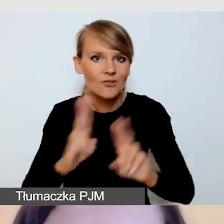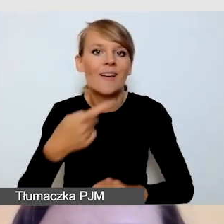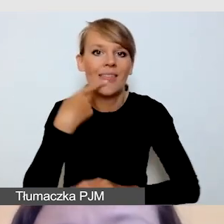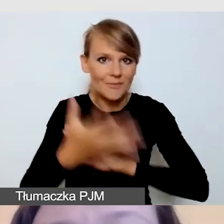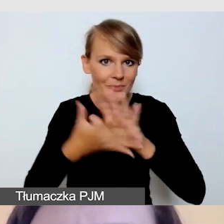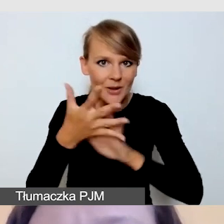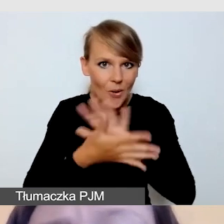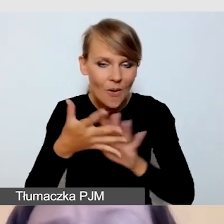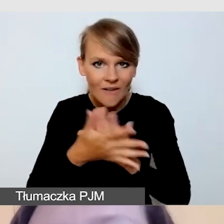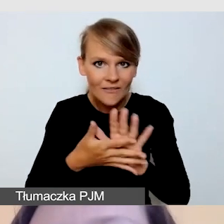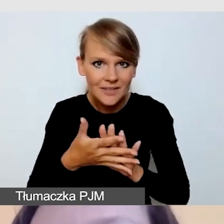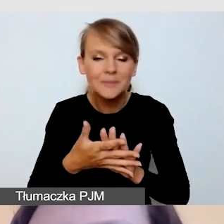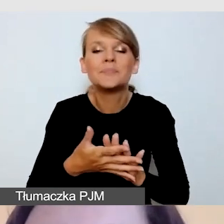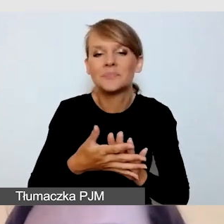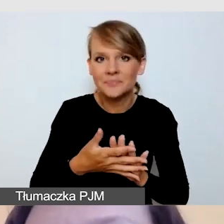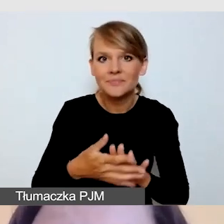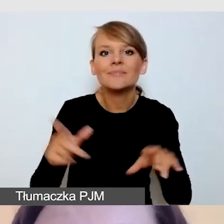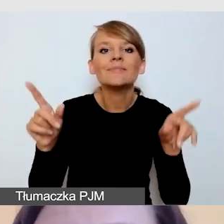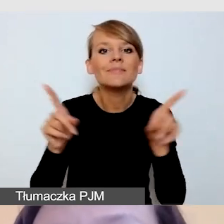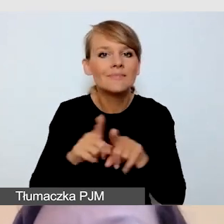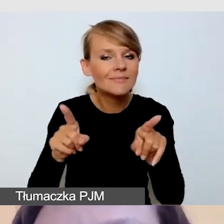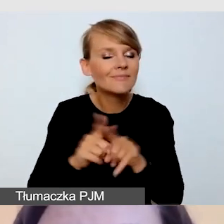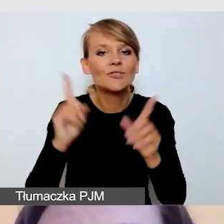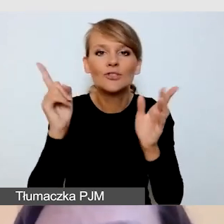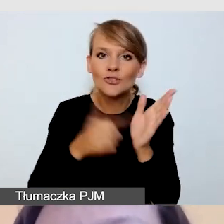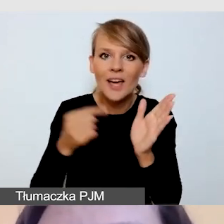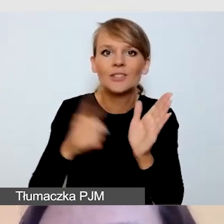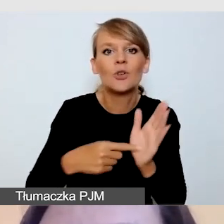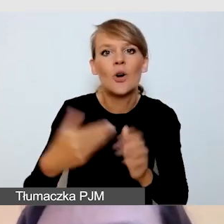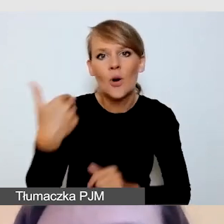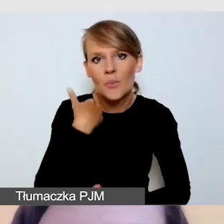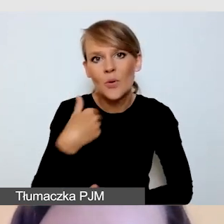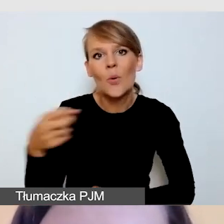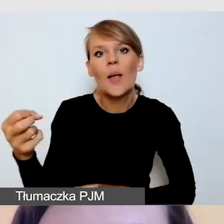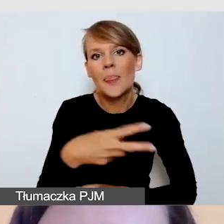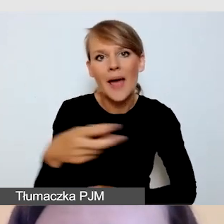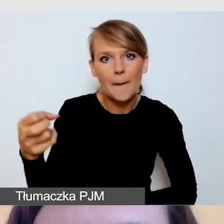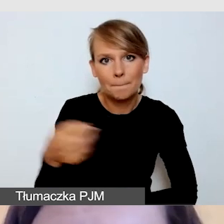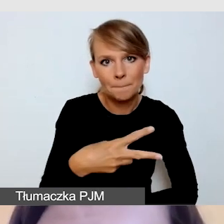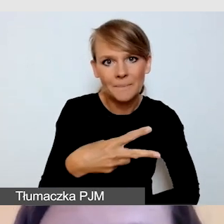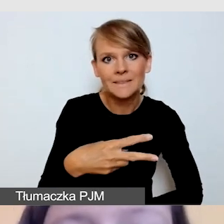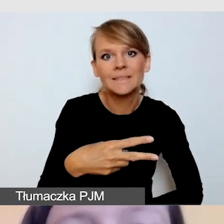i bardzo często napisy na wydarzeniu.